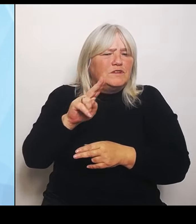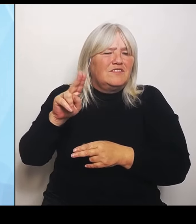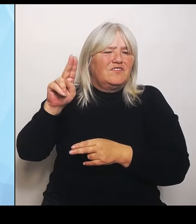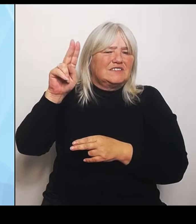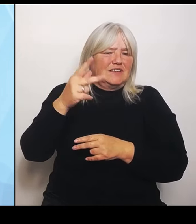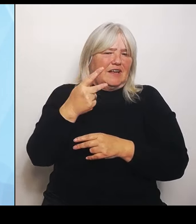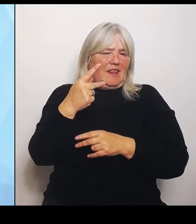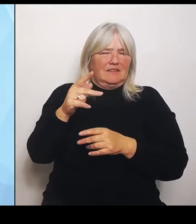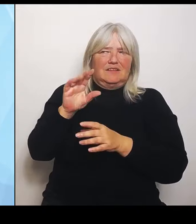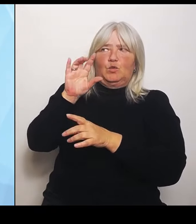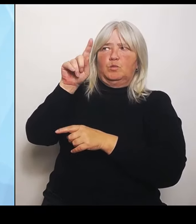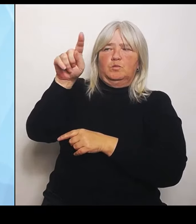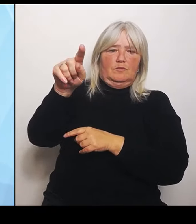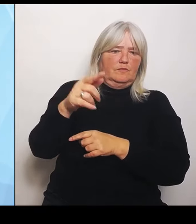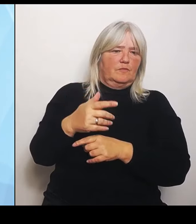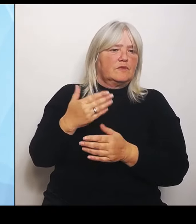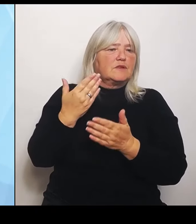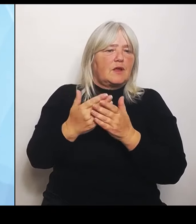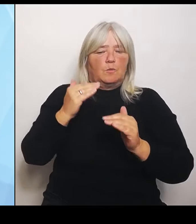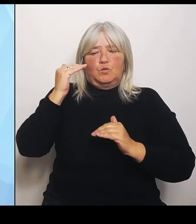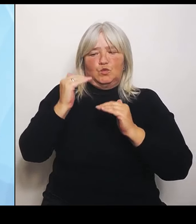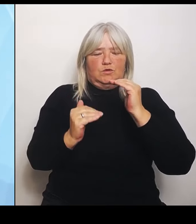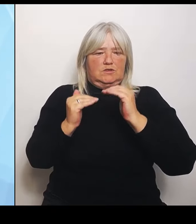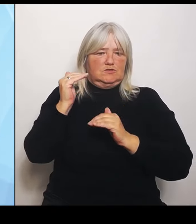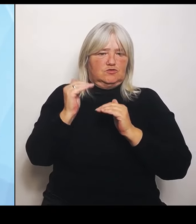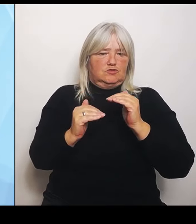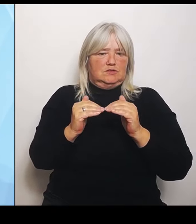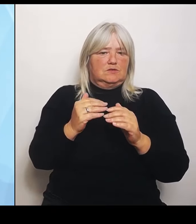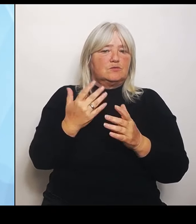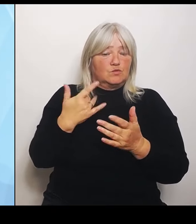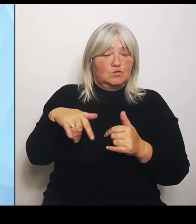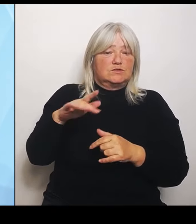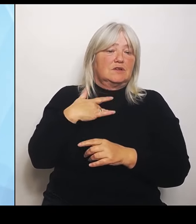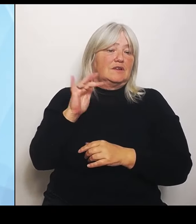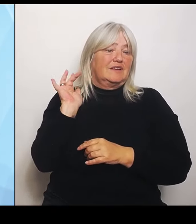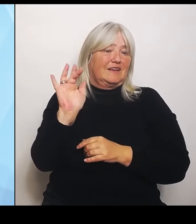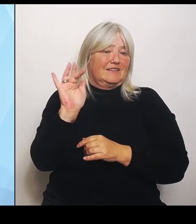Kritik deutschlandweit, dass dieses Raster ohne die Ausnahmen dazu führt,